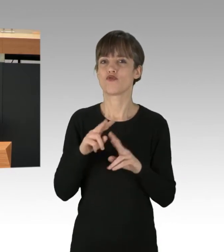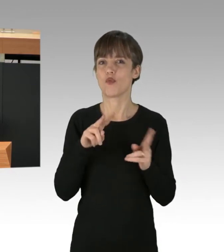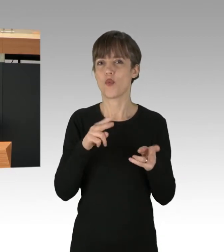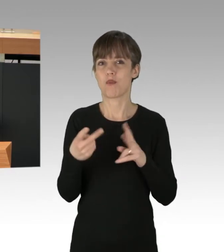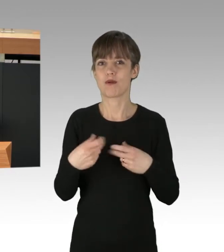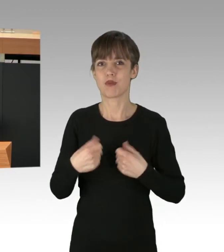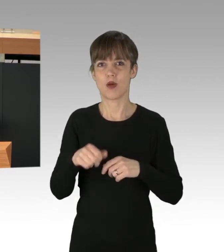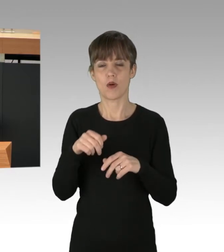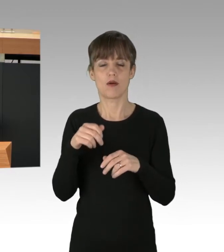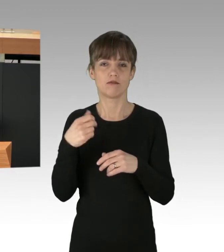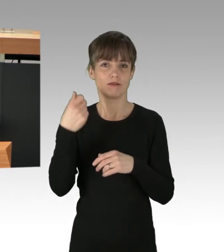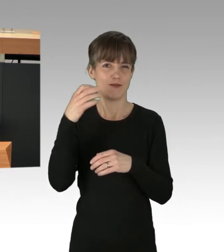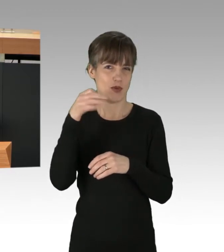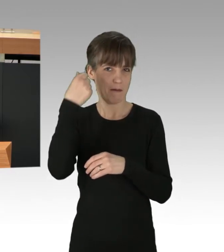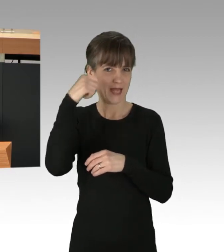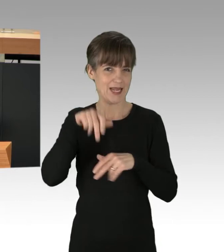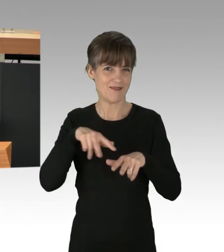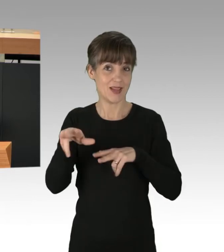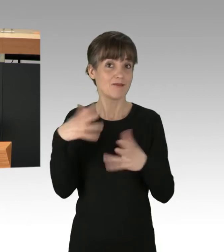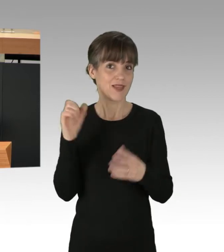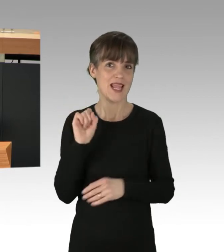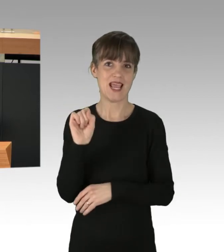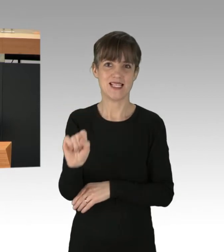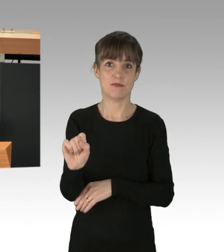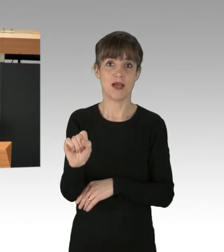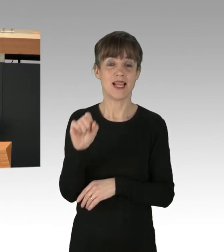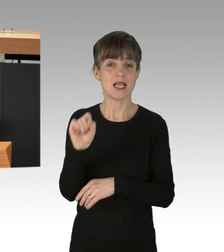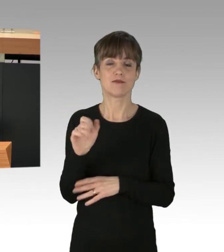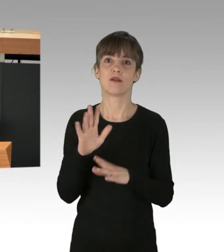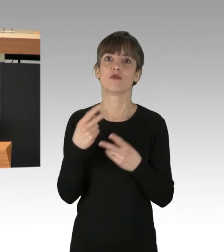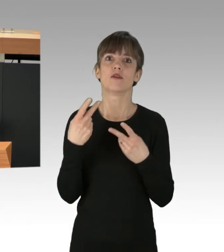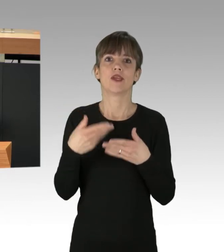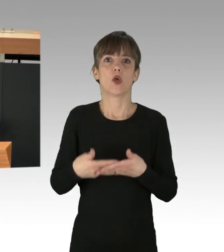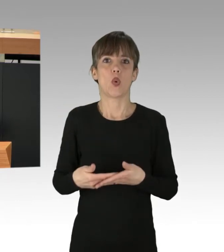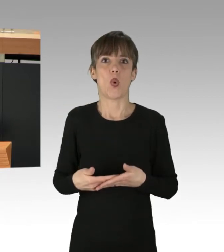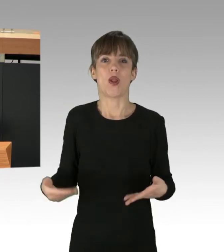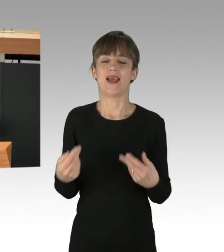ist die S-Bahn. Sie ist das Rückgrat des ÖPNV, deswegen wollen wir sie kommunalisieren.